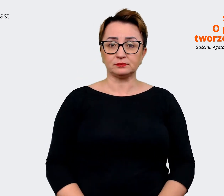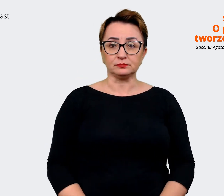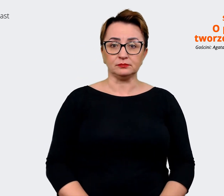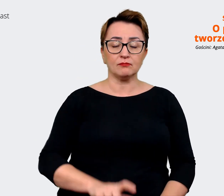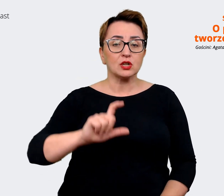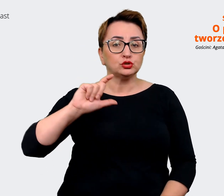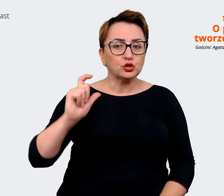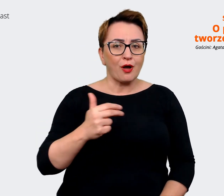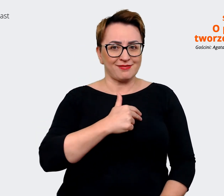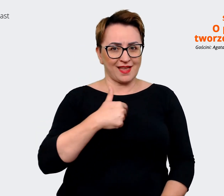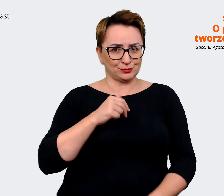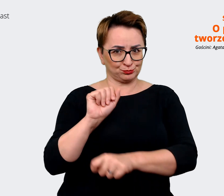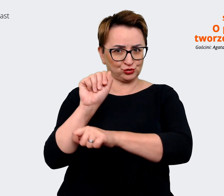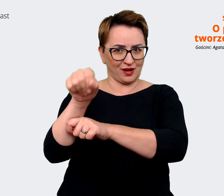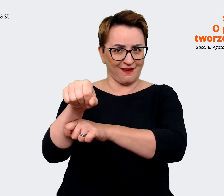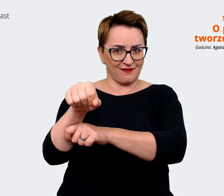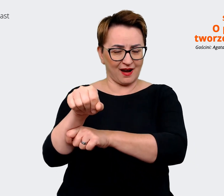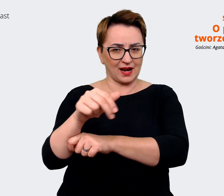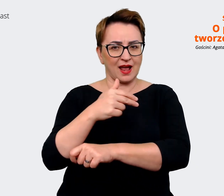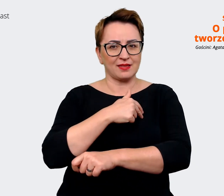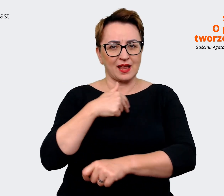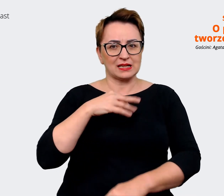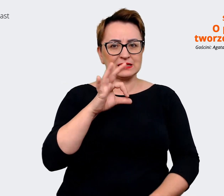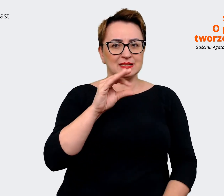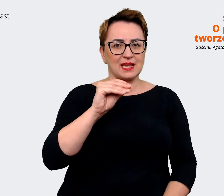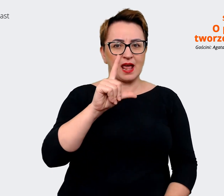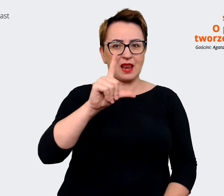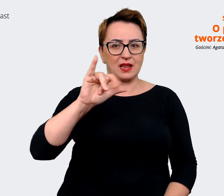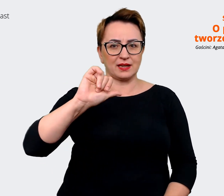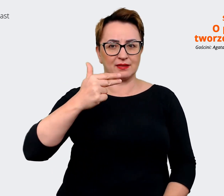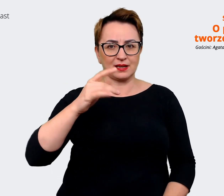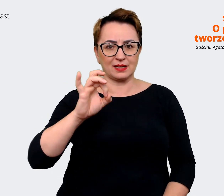jest naszym selling point'em w trakcie rozmów z kandydatami? Co jest tym, co rzeczywiście jak ktoś